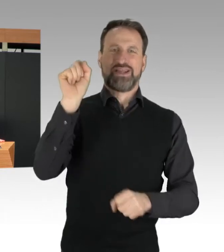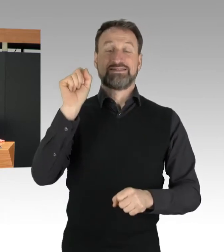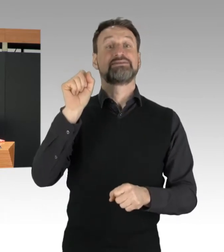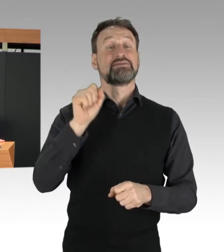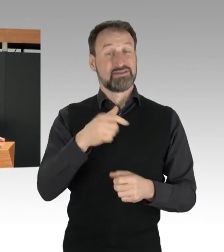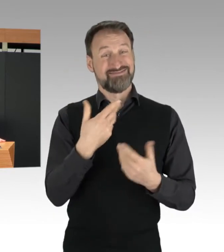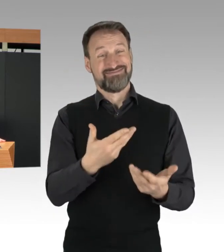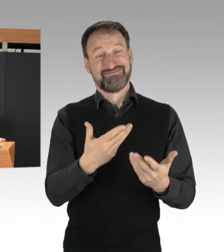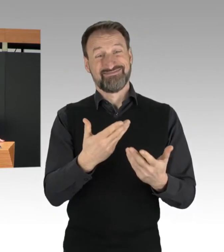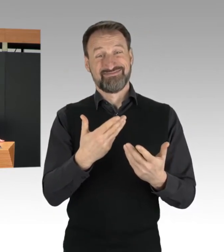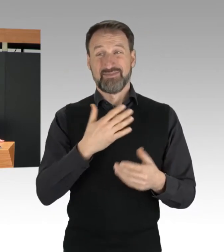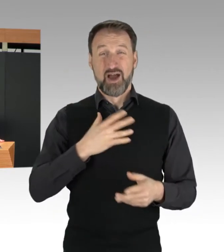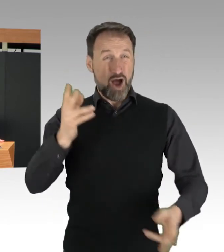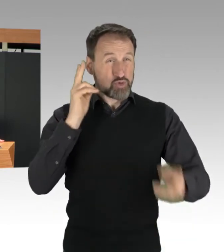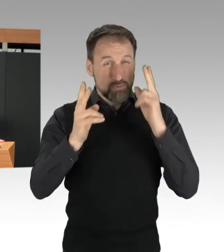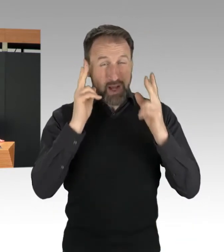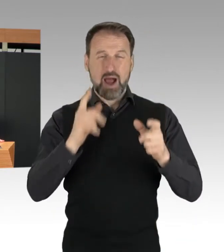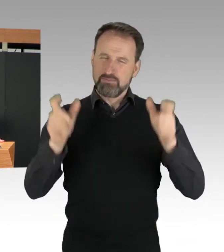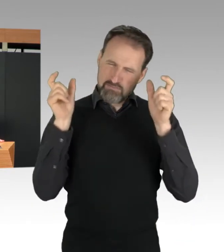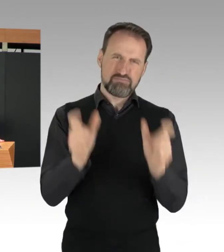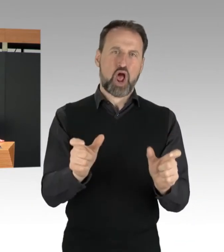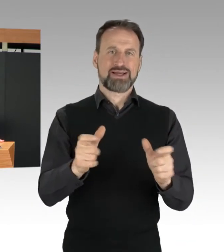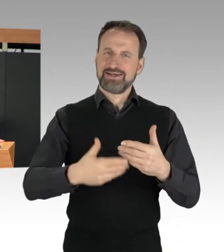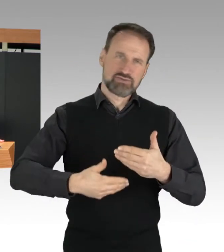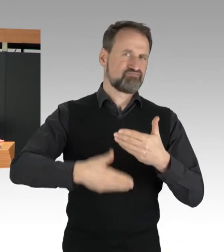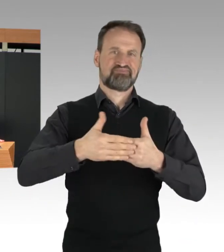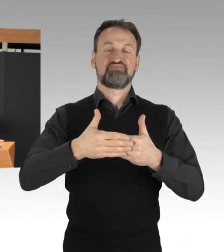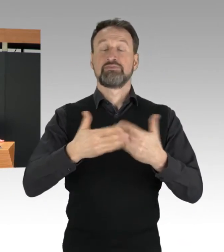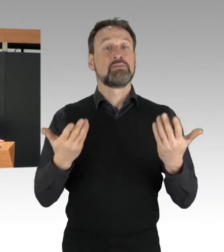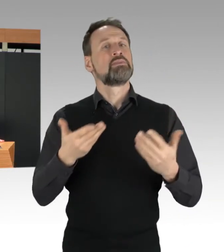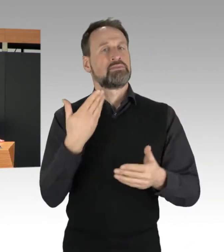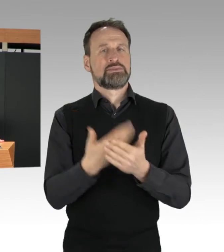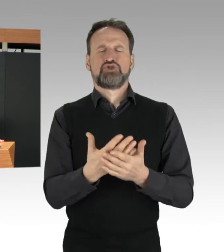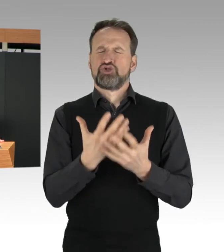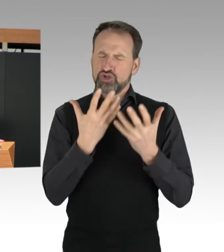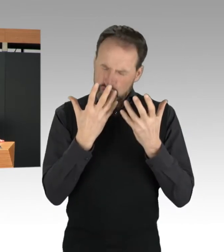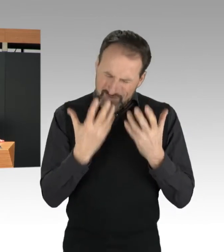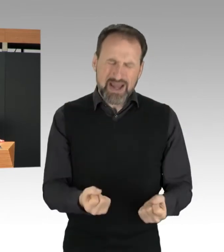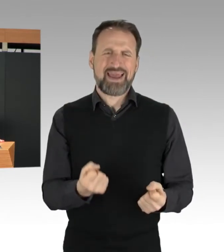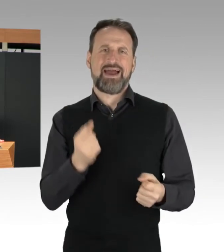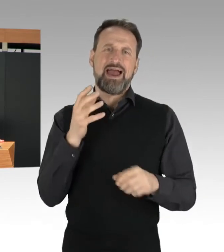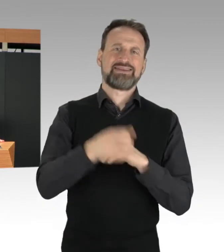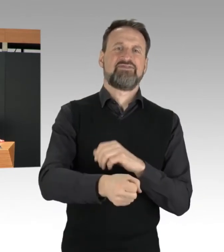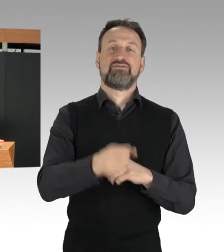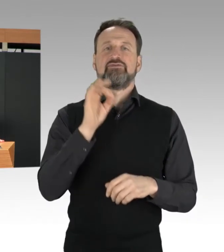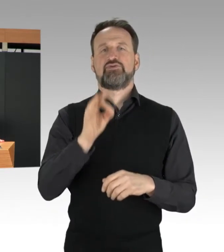ist ein schwerer Eingriff in den Straßenverkehr, und damit ein Straftatbestand.